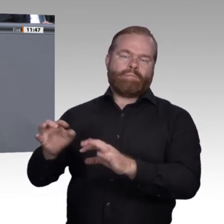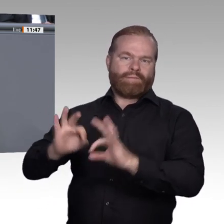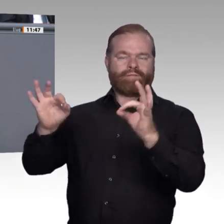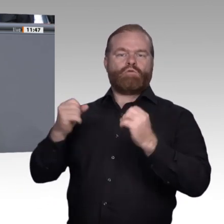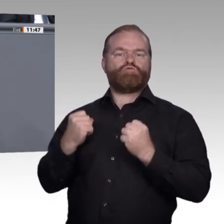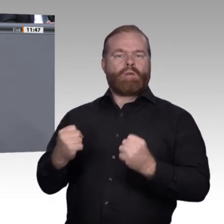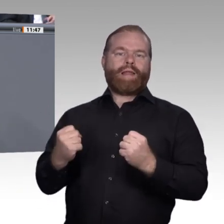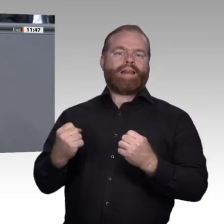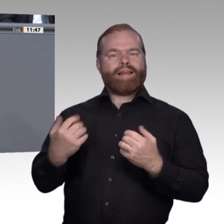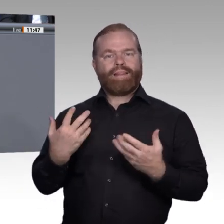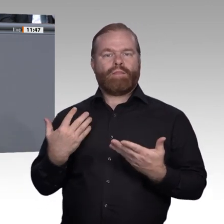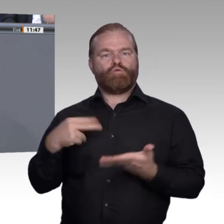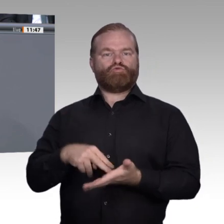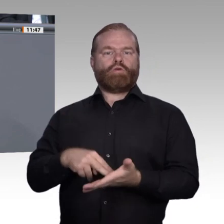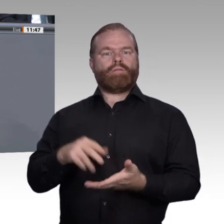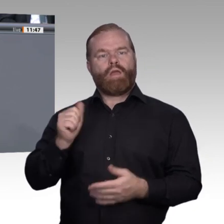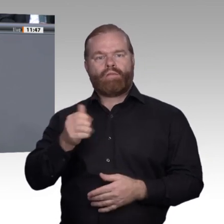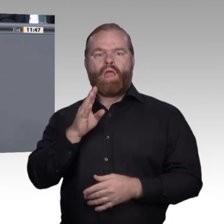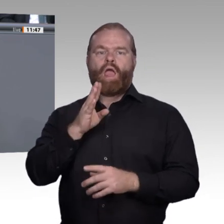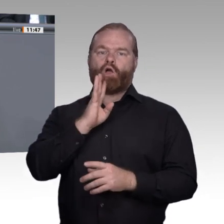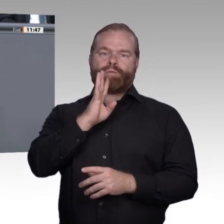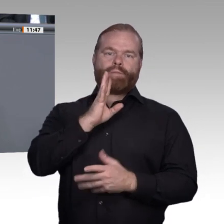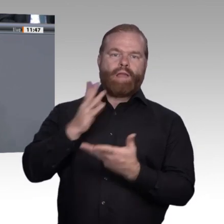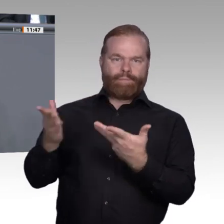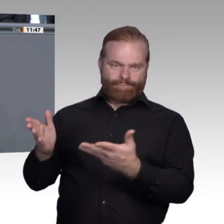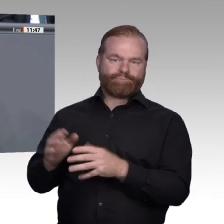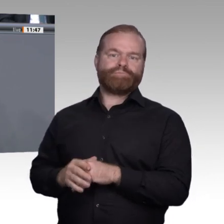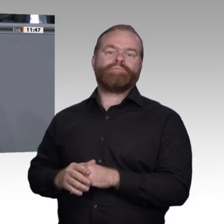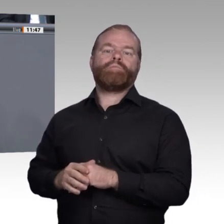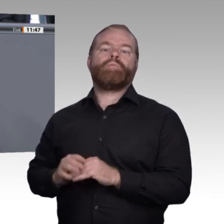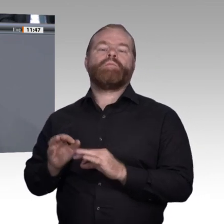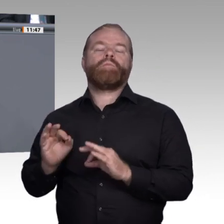Es gibt wenige andere Länder, die durchaus vergleichbare, gute Systeme haben;